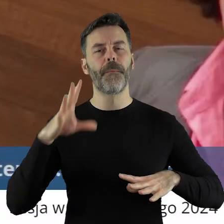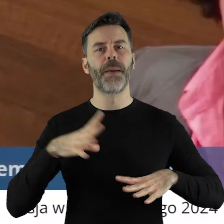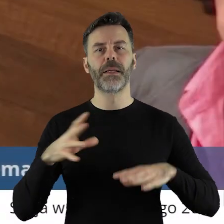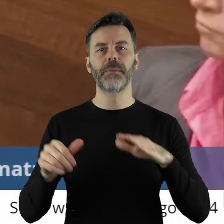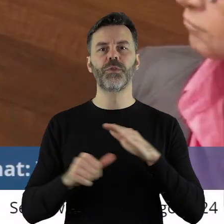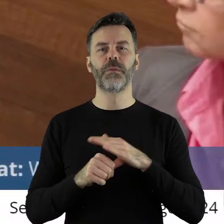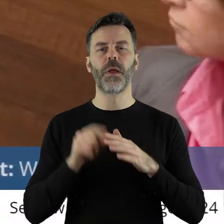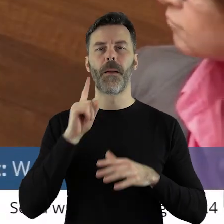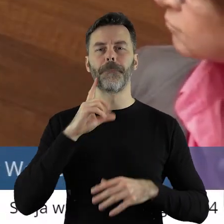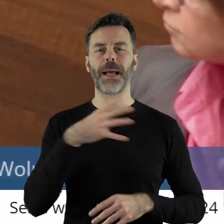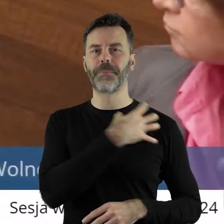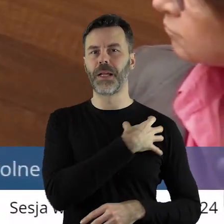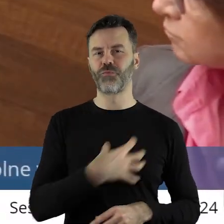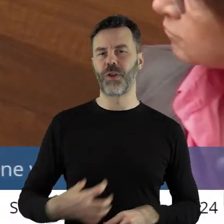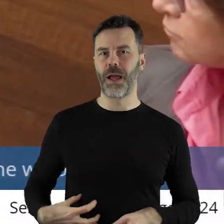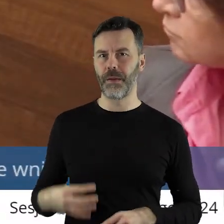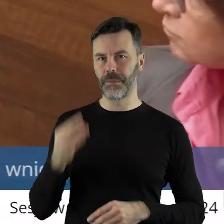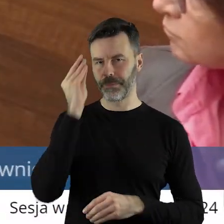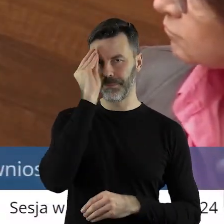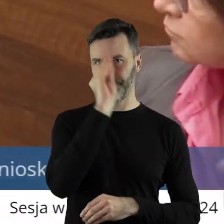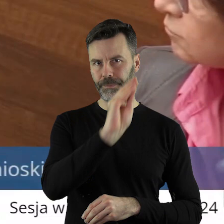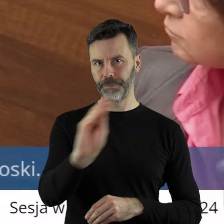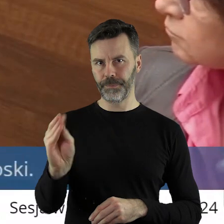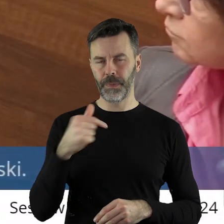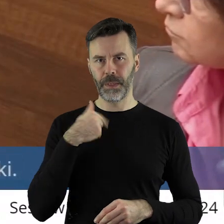Pani Przewodnicząca, Panie Marszałku!